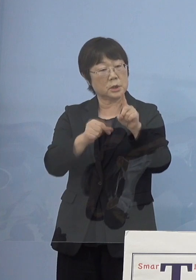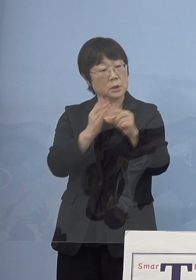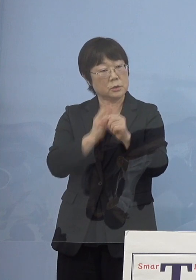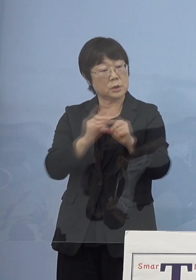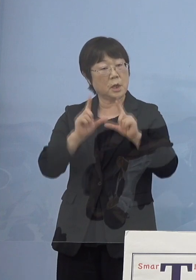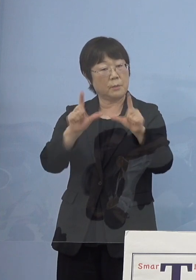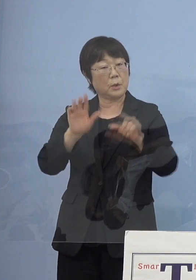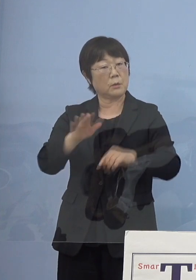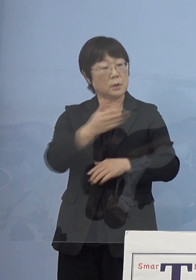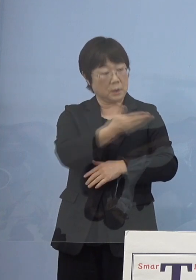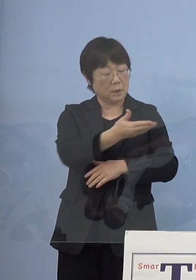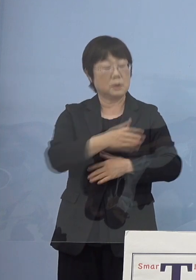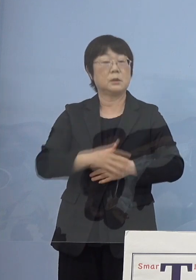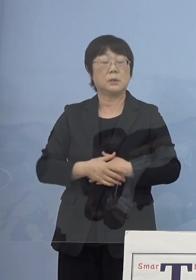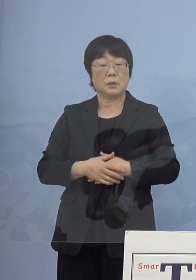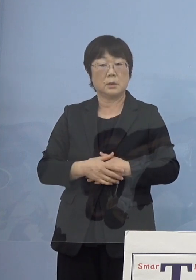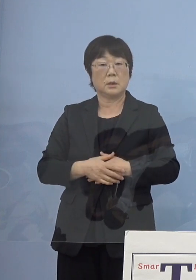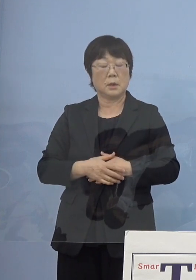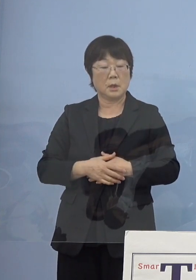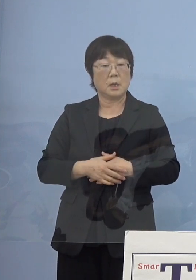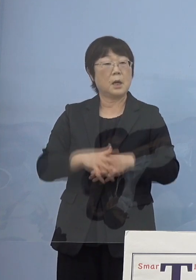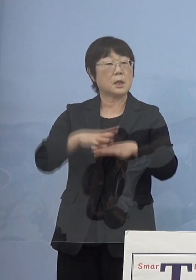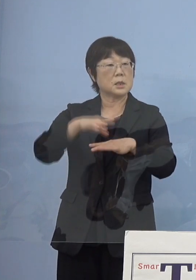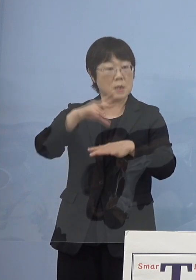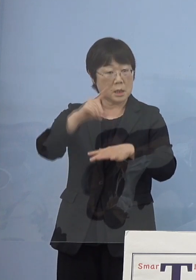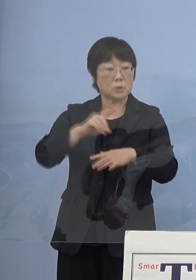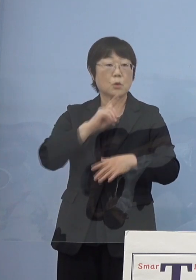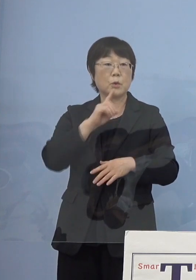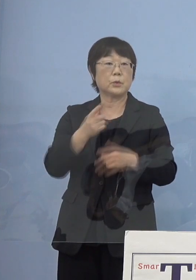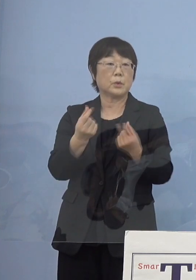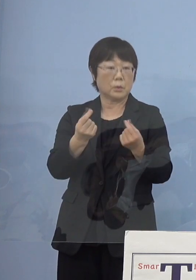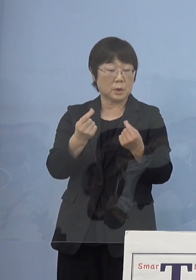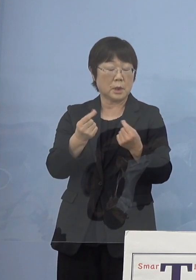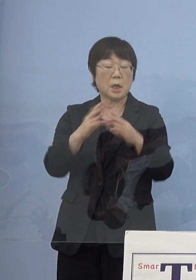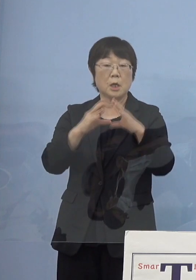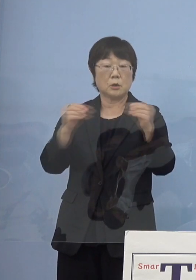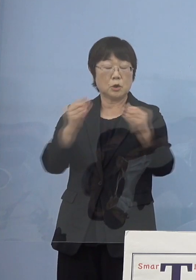（知事） まず最初のターゲットは先ほども申し上げたように国の分科会